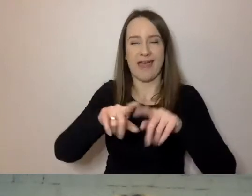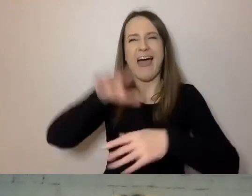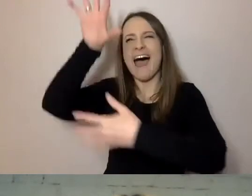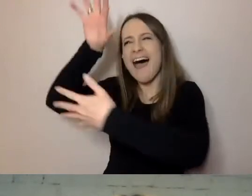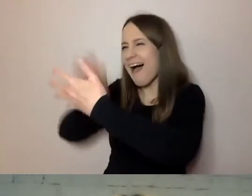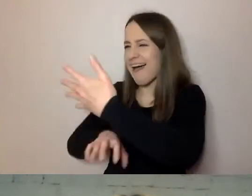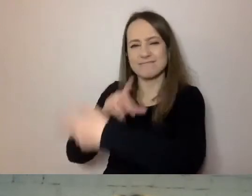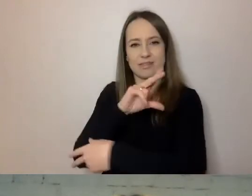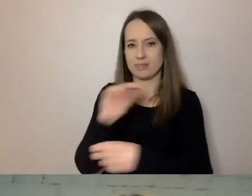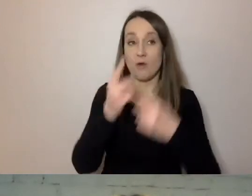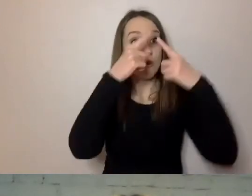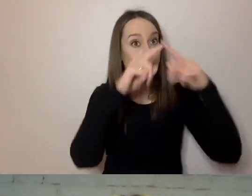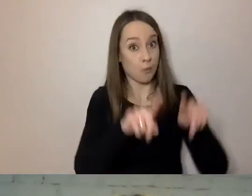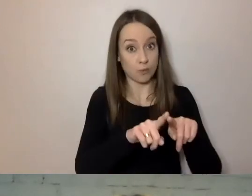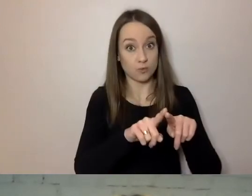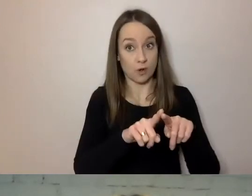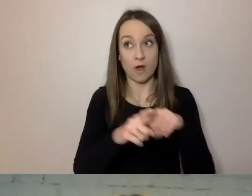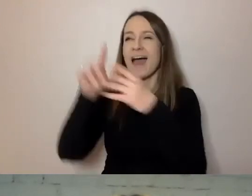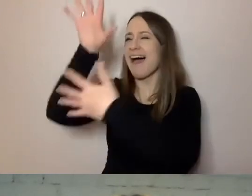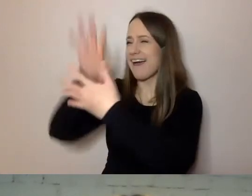Mówiłem o komunikatorach czy SMS-ach.